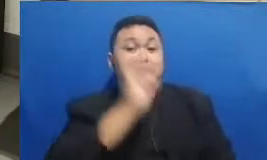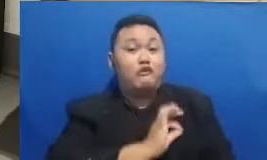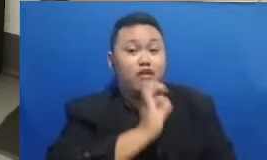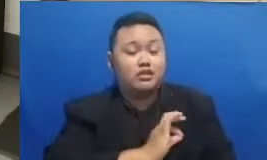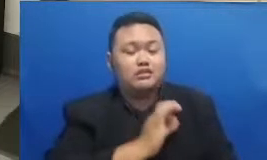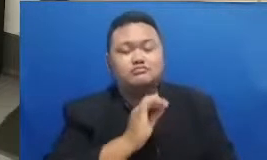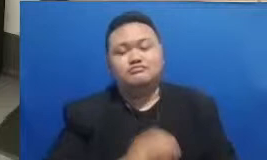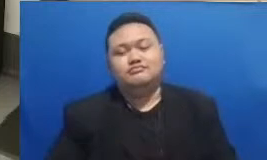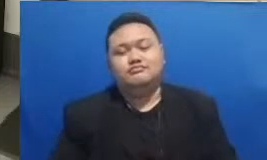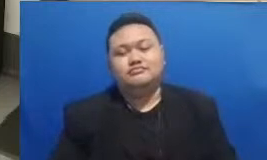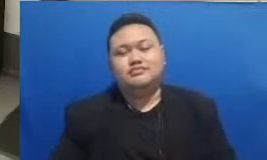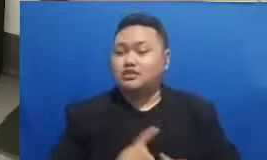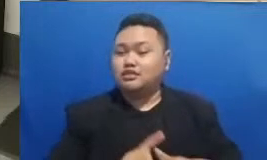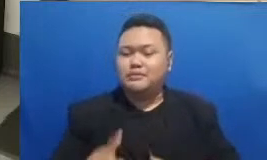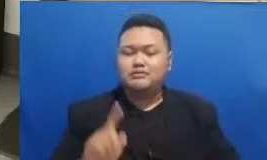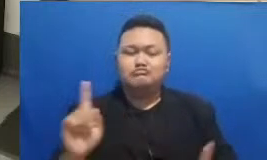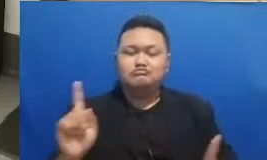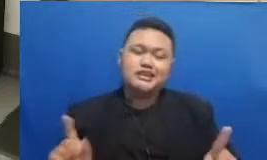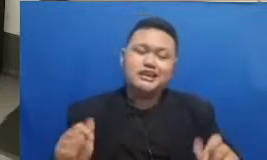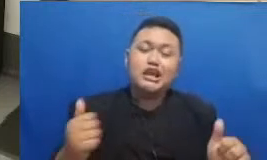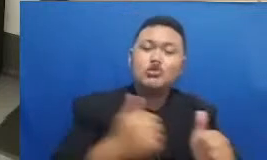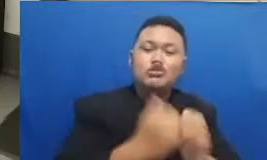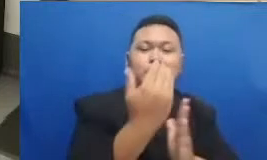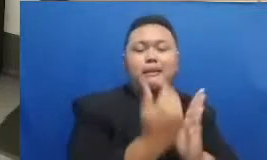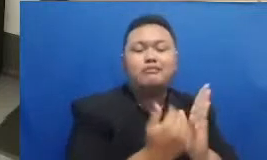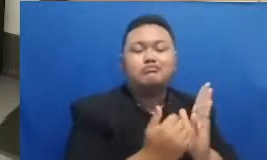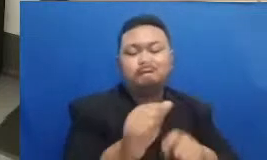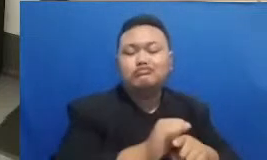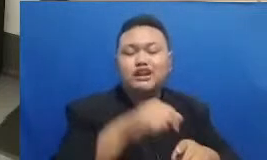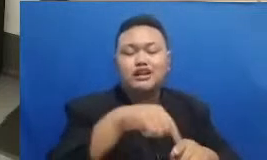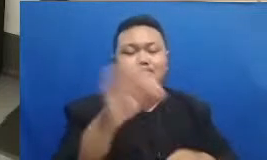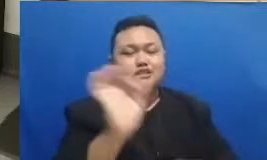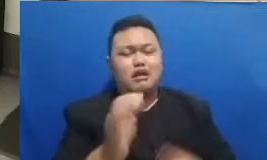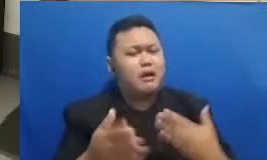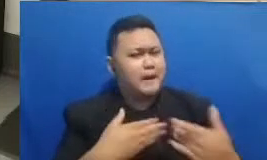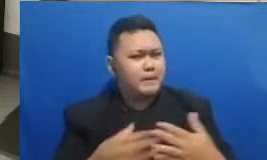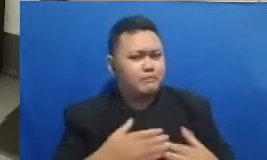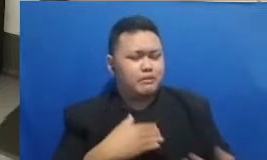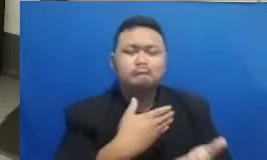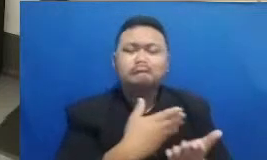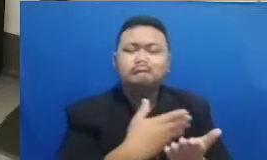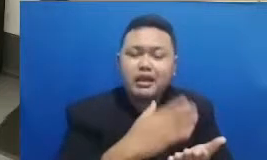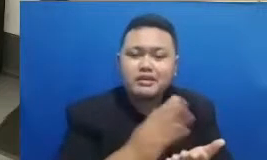tidak mengikuti pelatihan ini jadi Silahkan untuk dibagikan saja dengan hashtag ini juga